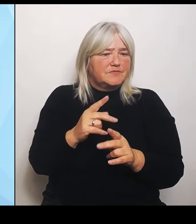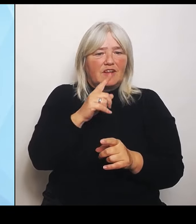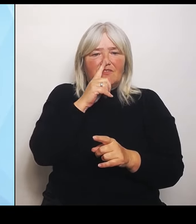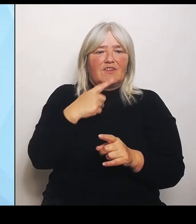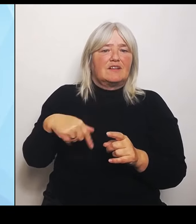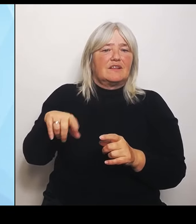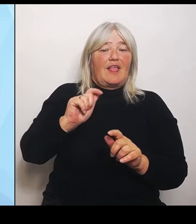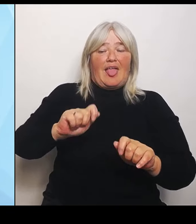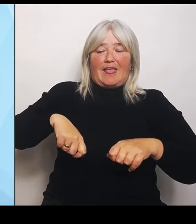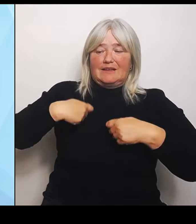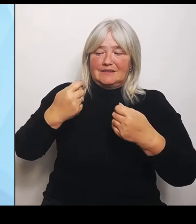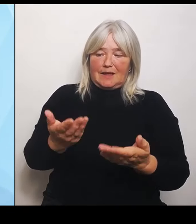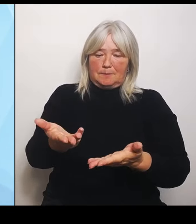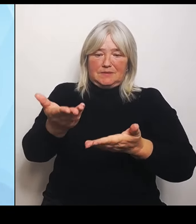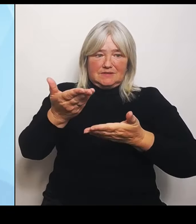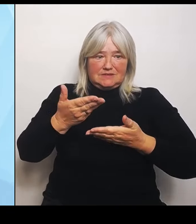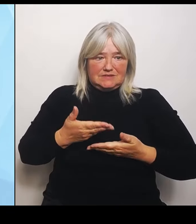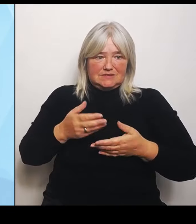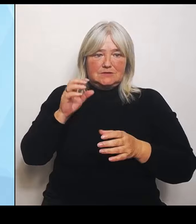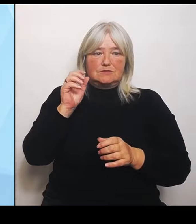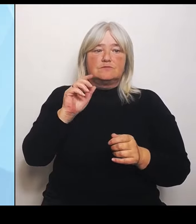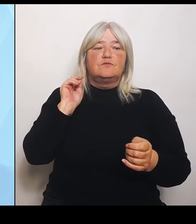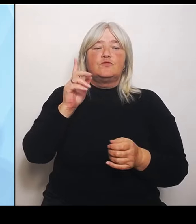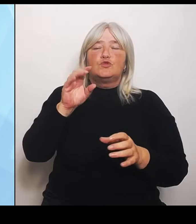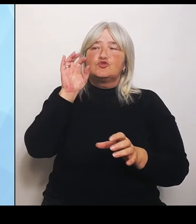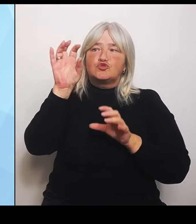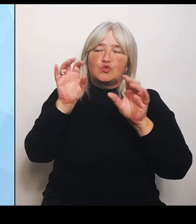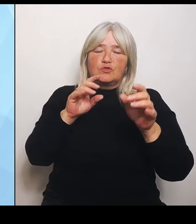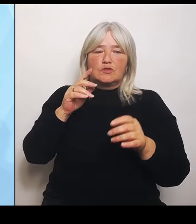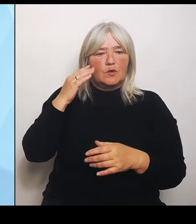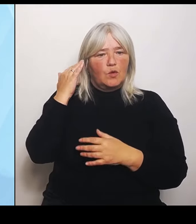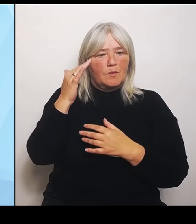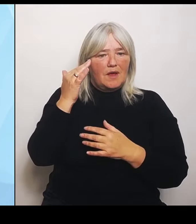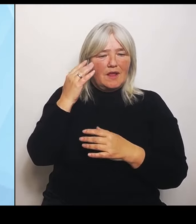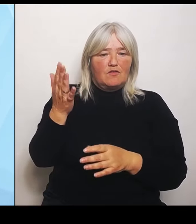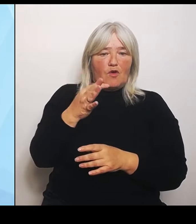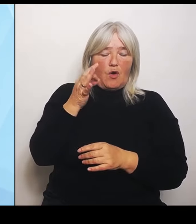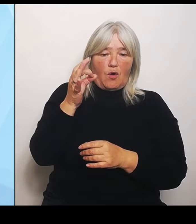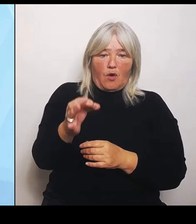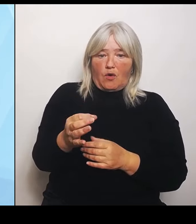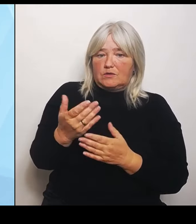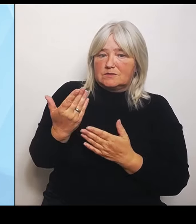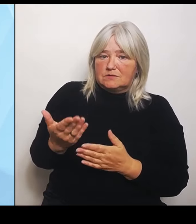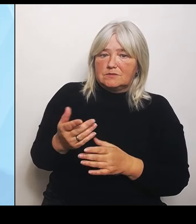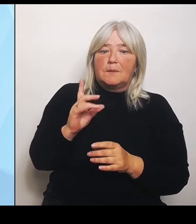Ort getroffen werden und die mit erheblichen Veränderungen für die Versorgung vor Ort einhergehen, dass wir die dann